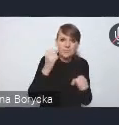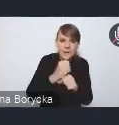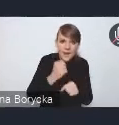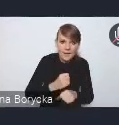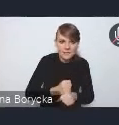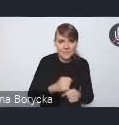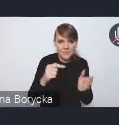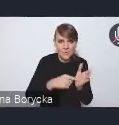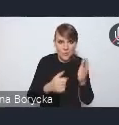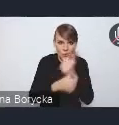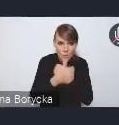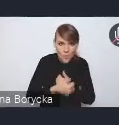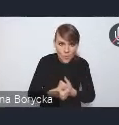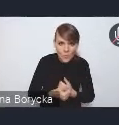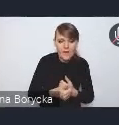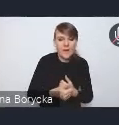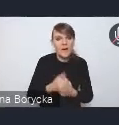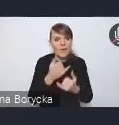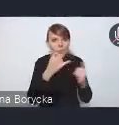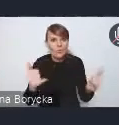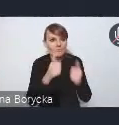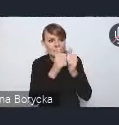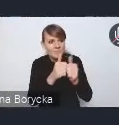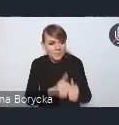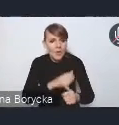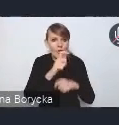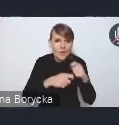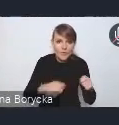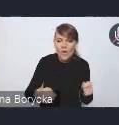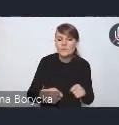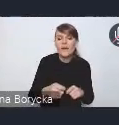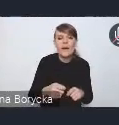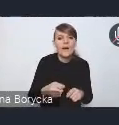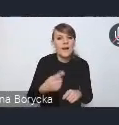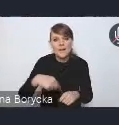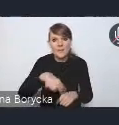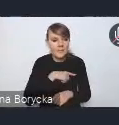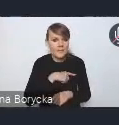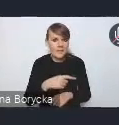określenia wyzwań i rozwiązań, bardzo mocno mieliśmy z tyłu głowy